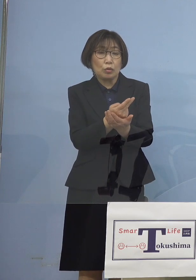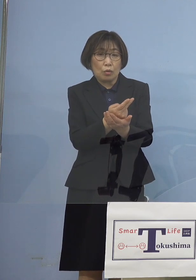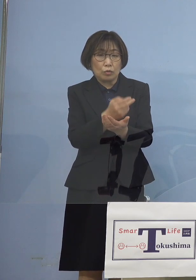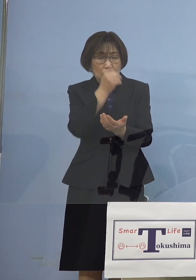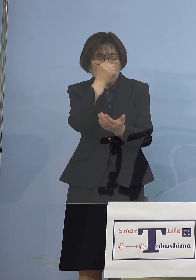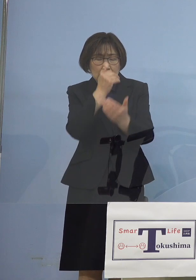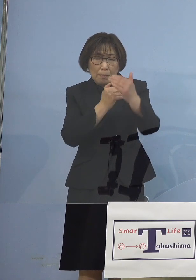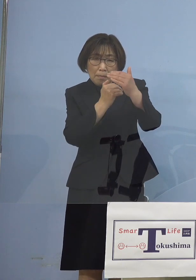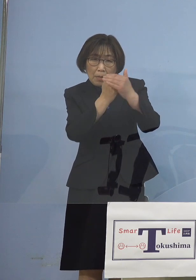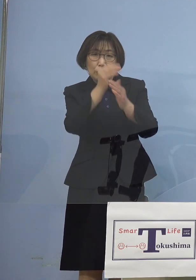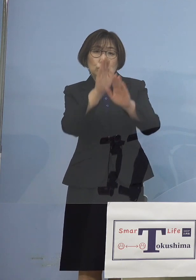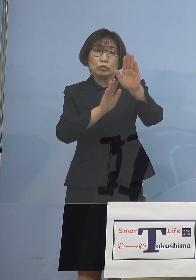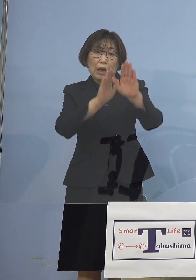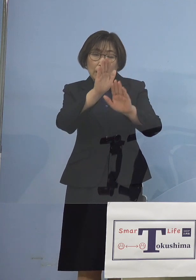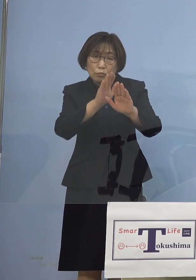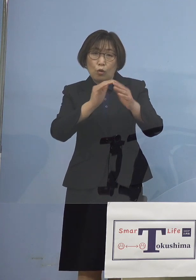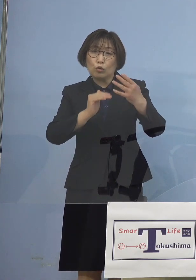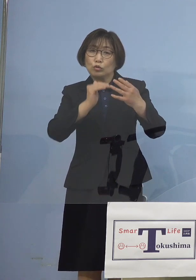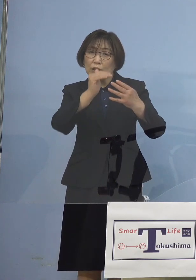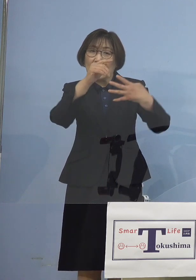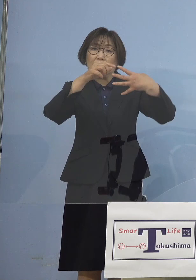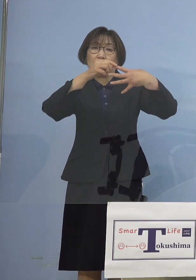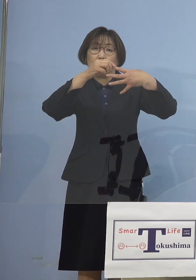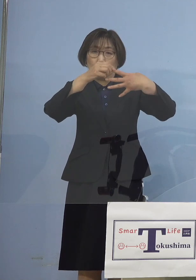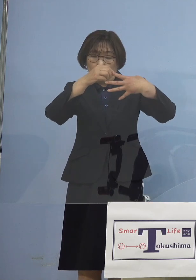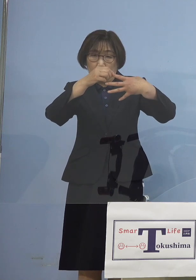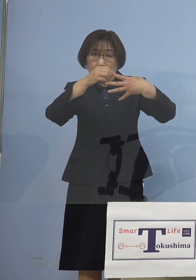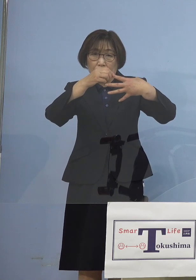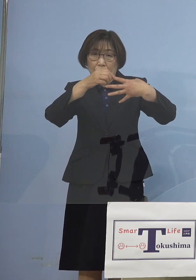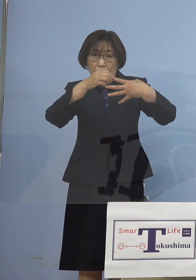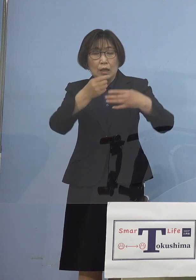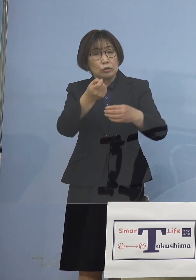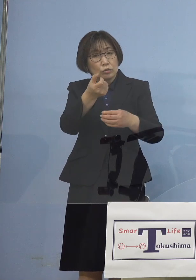ステージ4、確かに低減は してきてるところでありますが